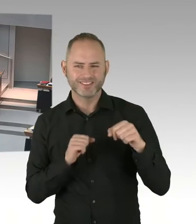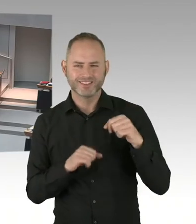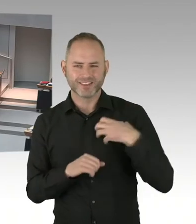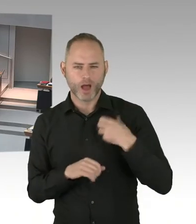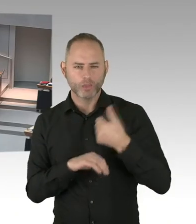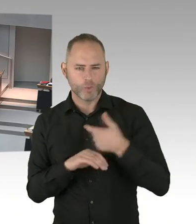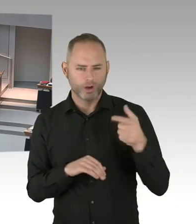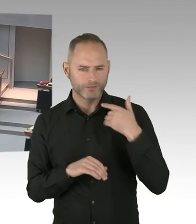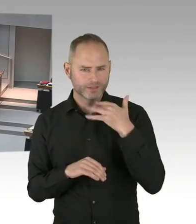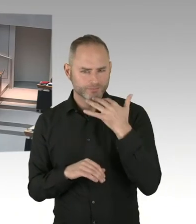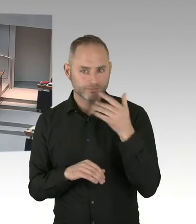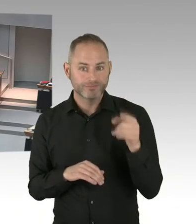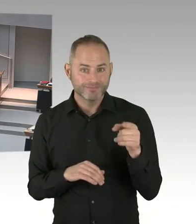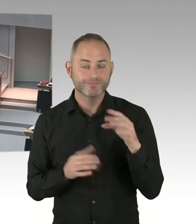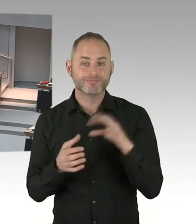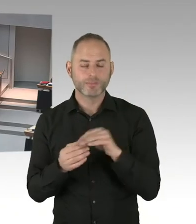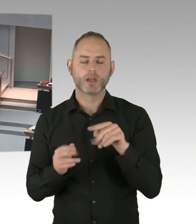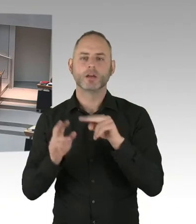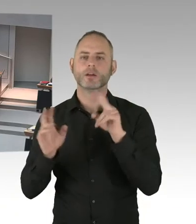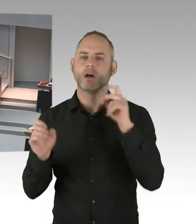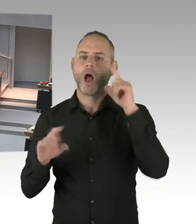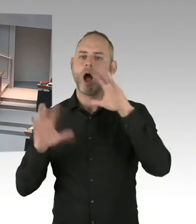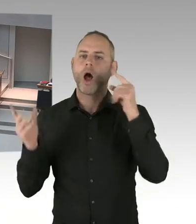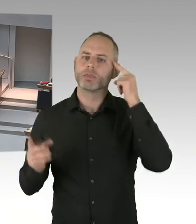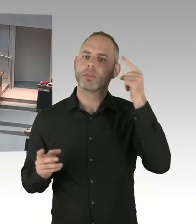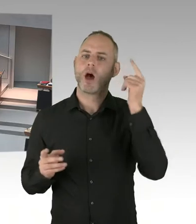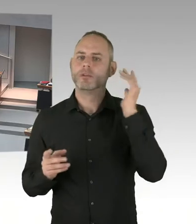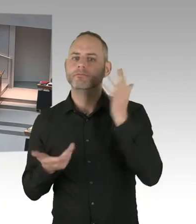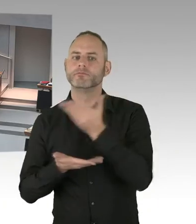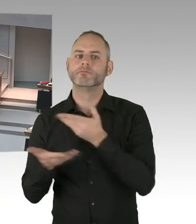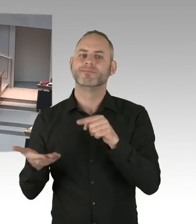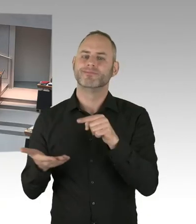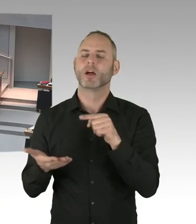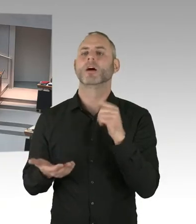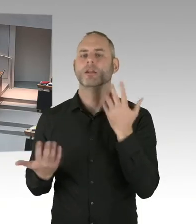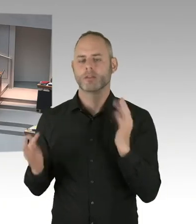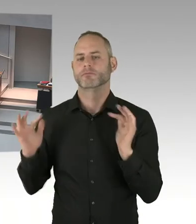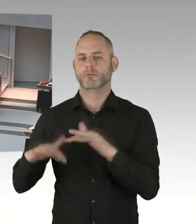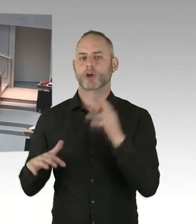für die Opfer, für die Hinterbliebenen auch geben. Und dieses, was ich Ihnen jetzt darstelle,